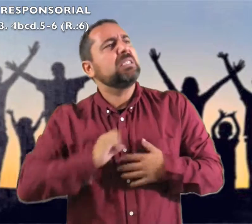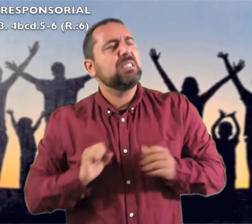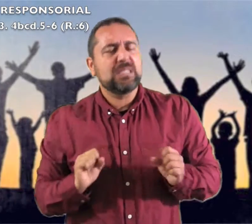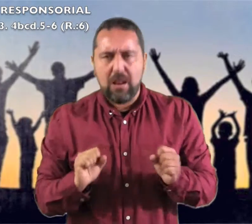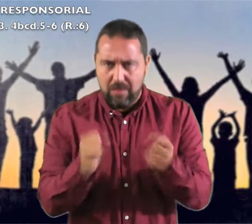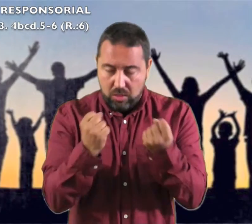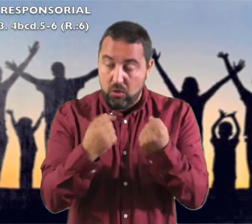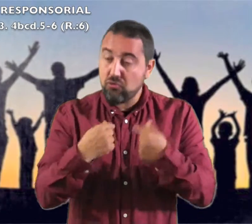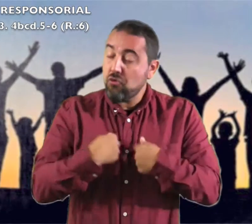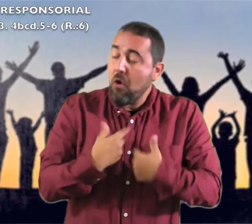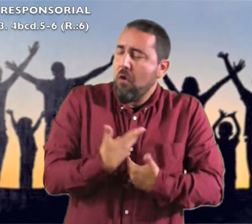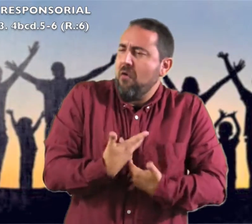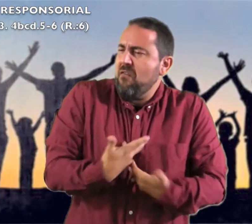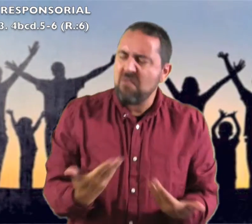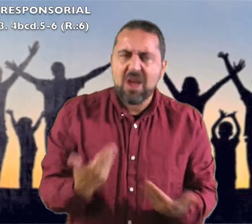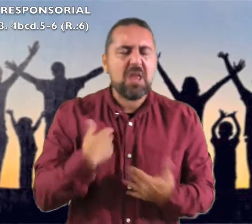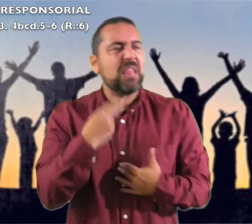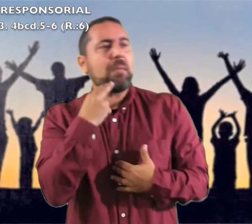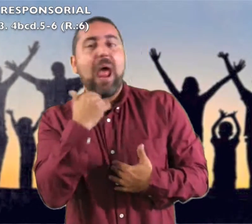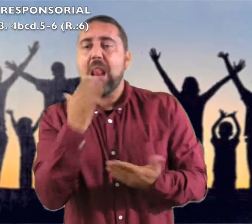El Señor es mi Dios y salvador: confiaré y no temeré